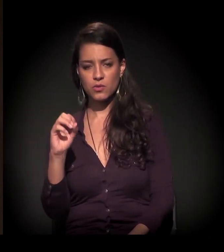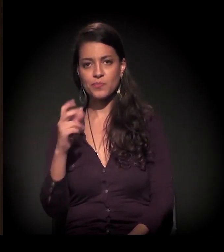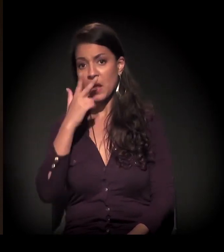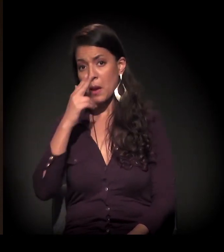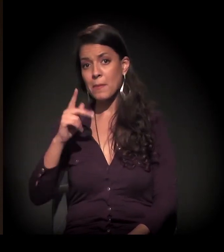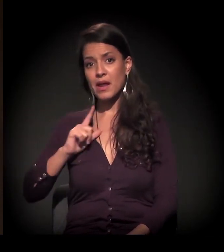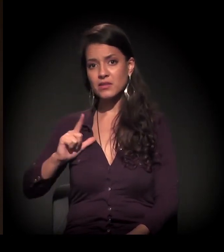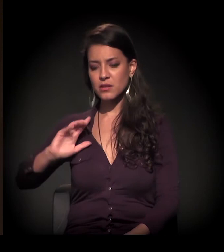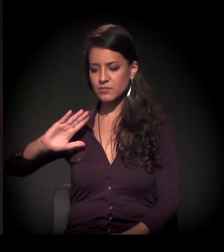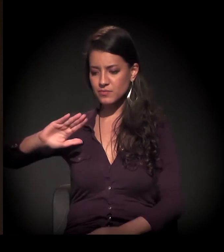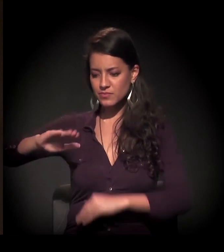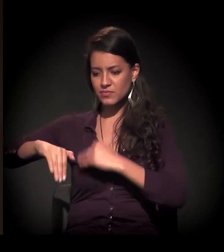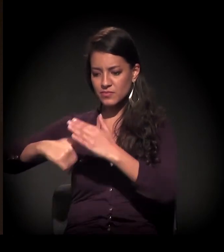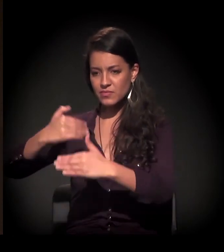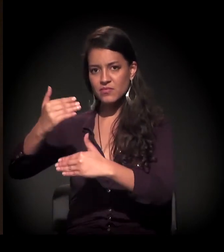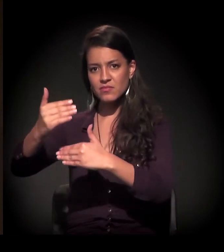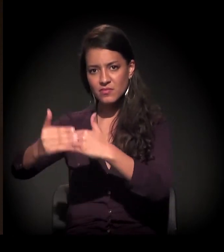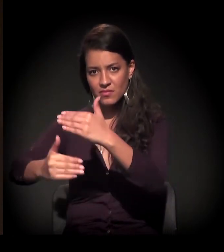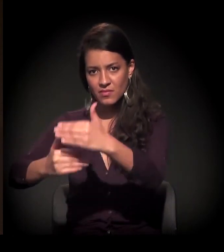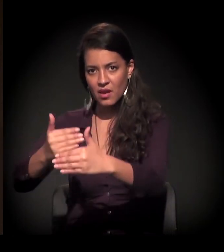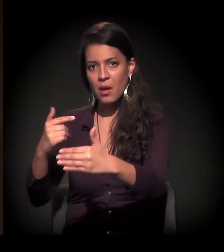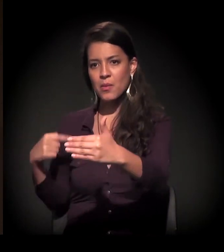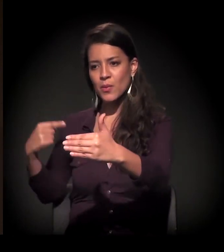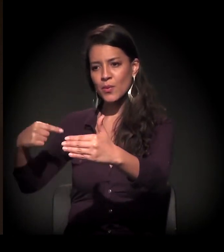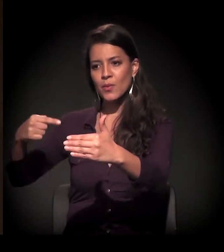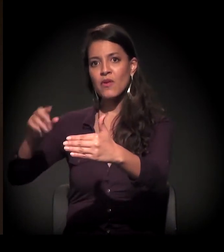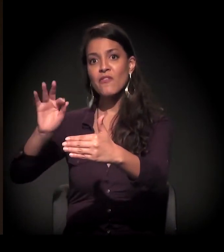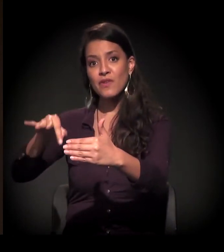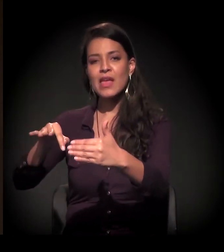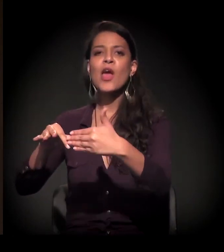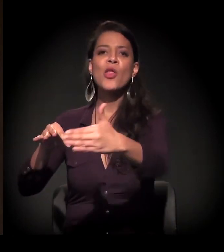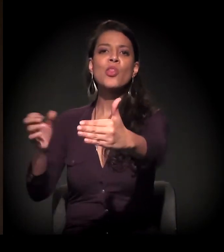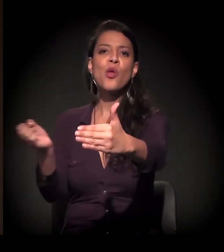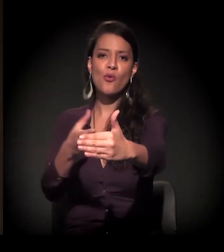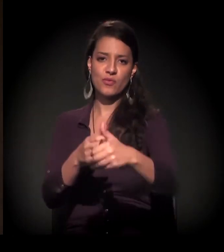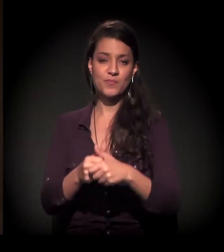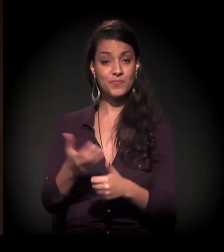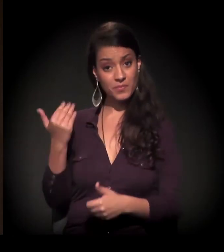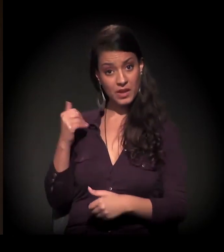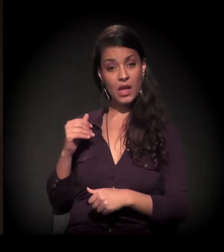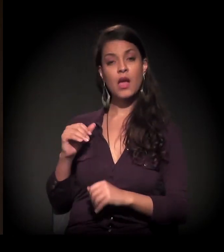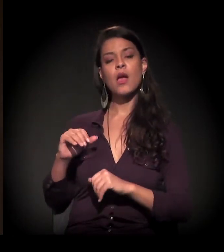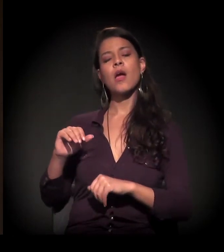Acho que, entre a Constituinte de 1988 e o momento que nós estamos vivendo hoje,